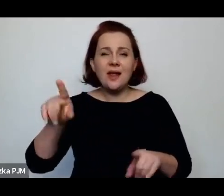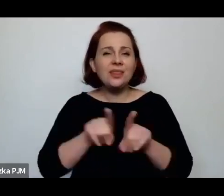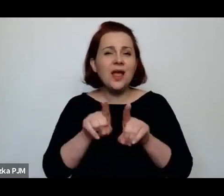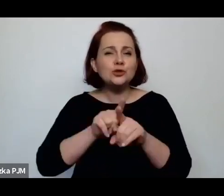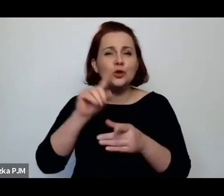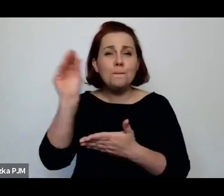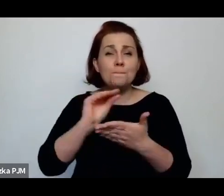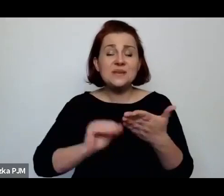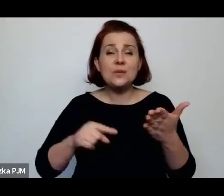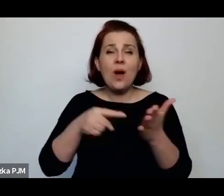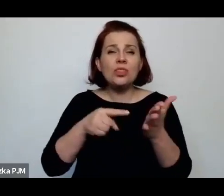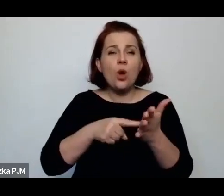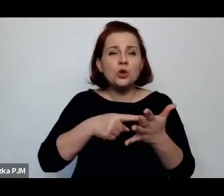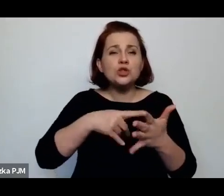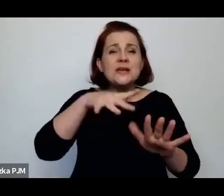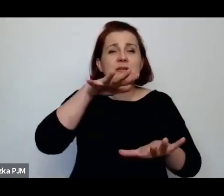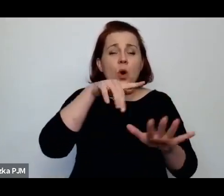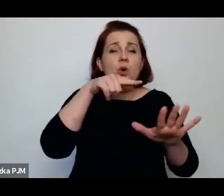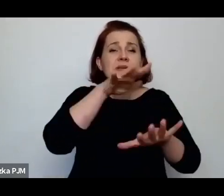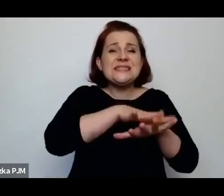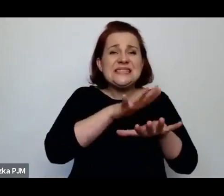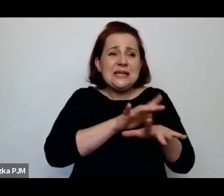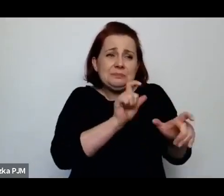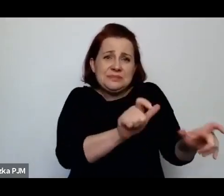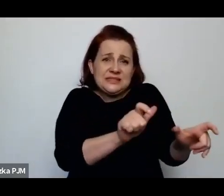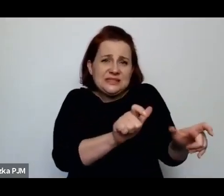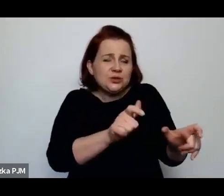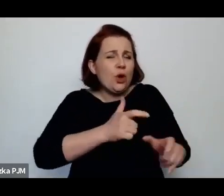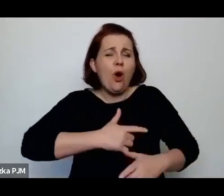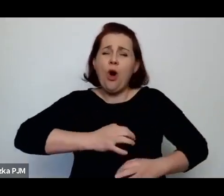„jest to brutalna przemoc mężczyzny, który pisał prawa nad kobietą”